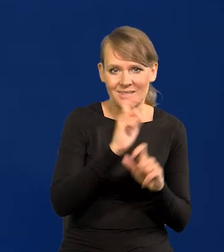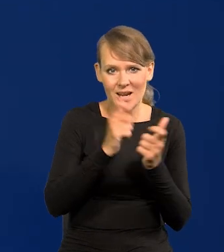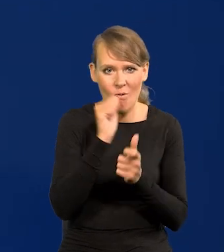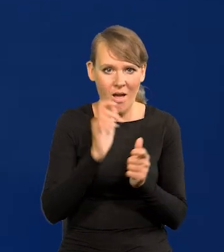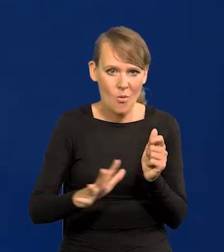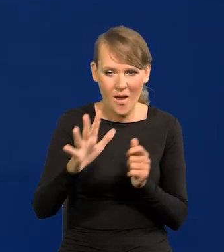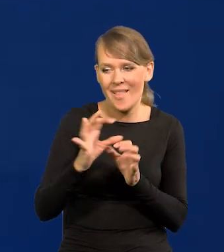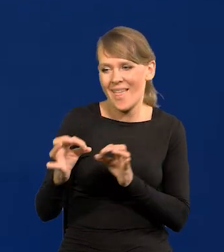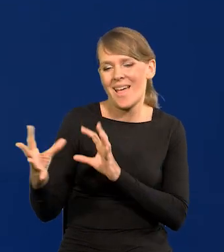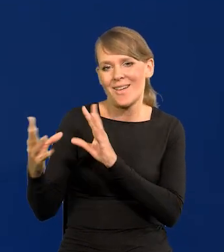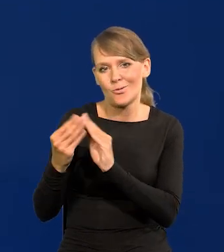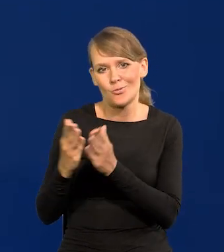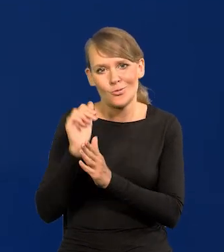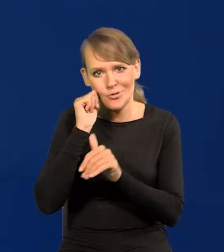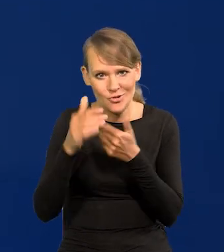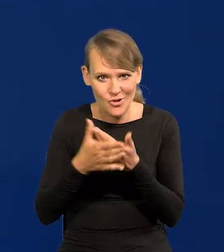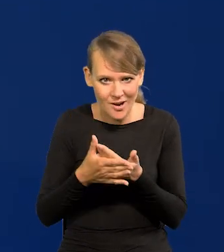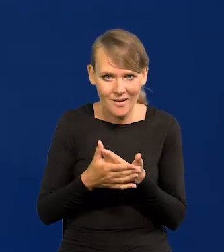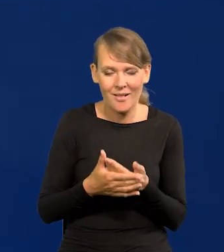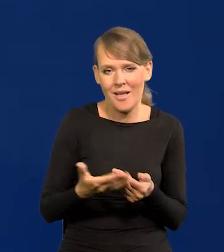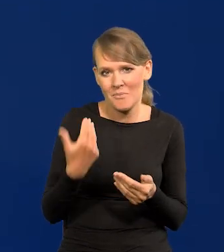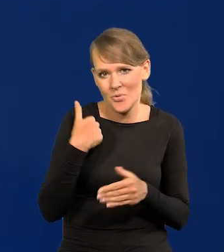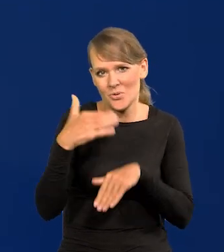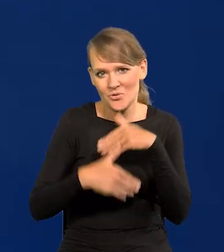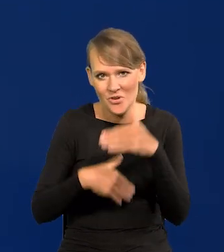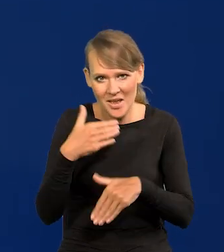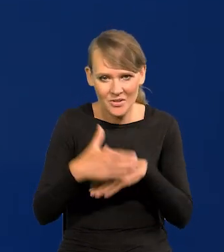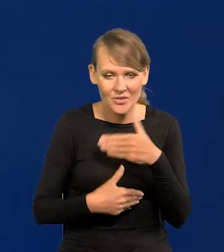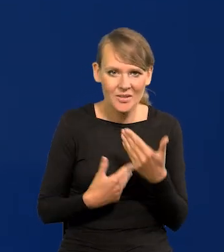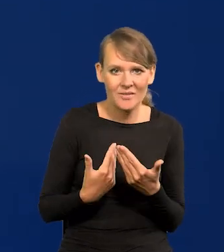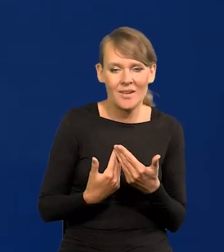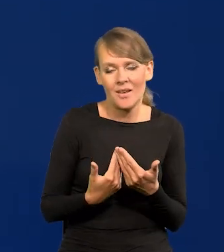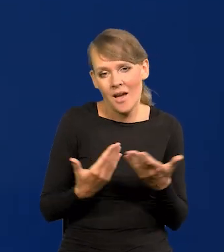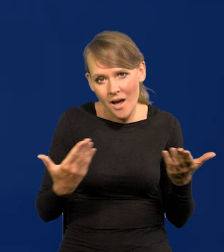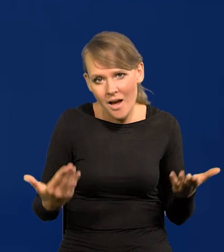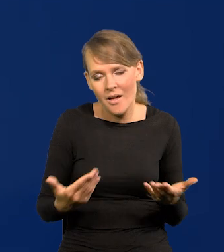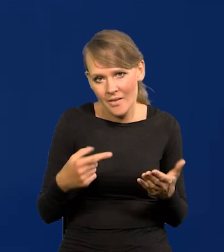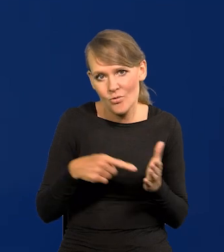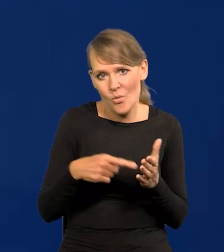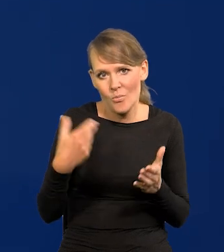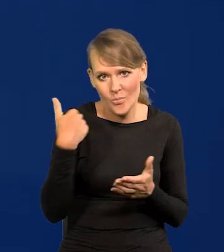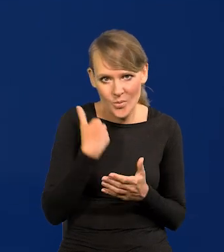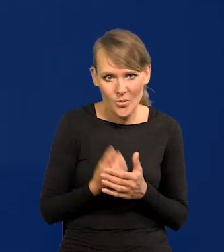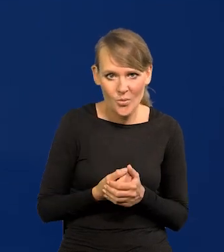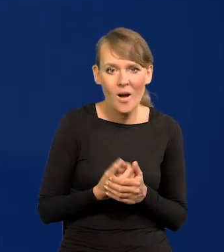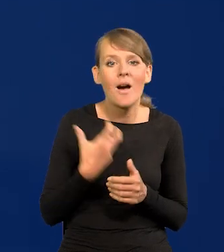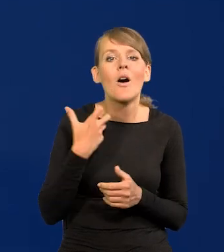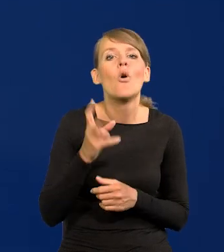Było szczęśliwie, ale tak było. Zamożny kto był?